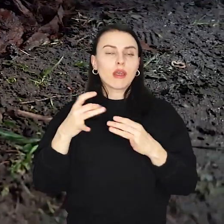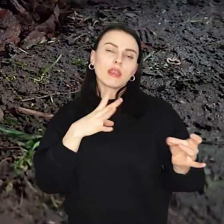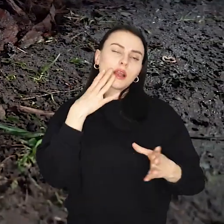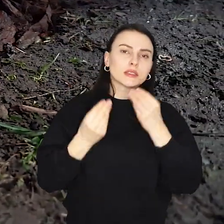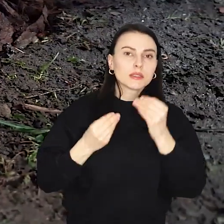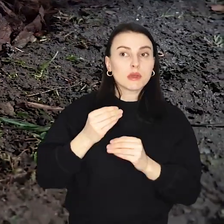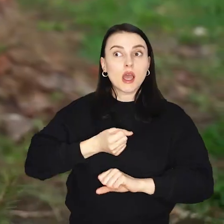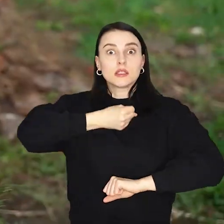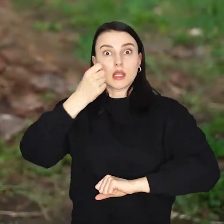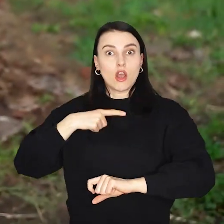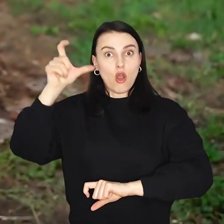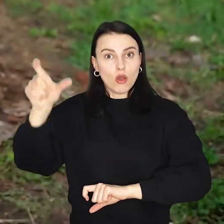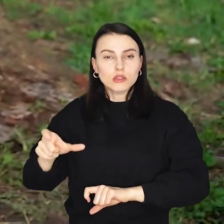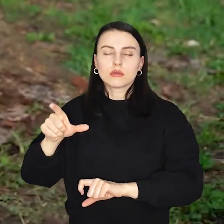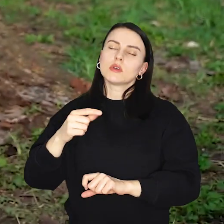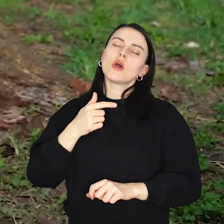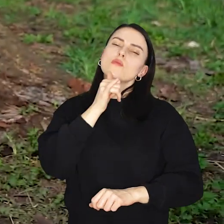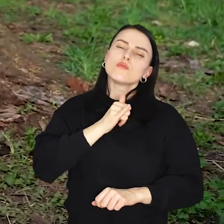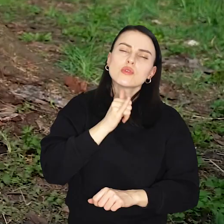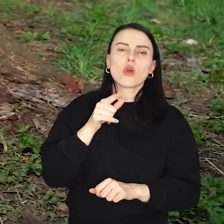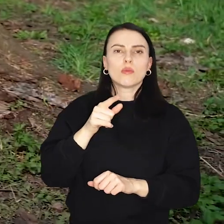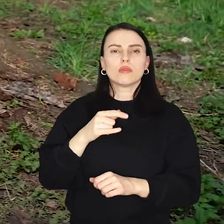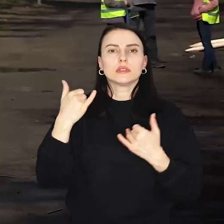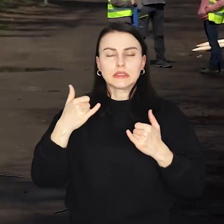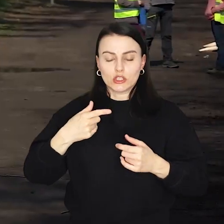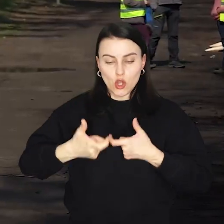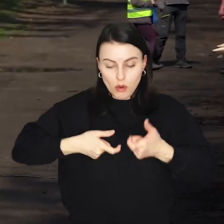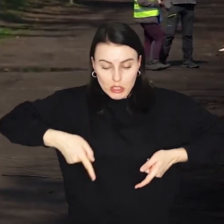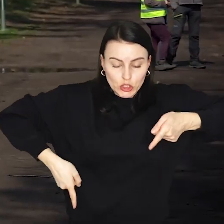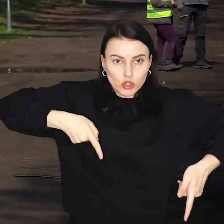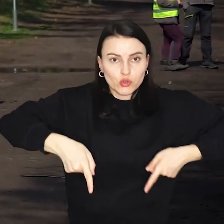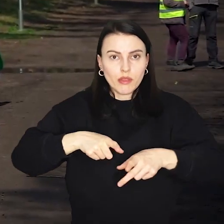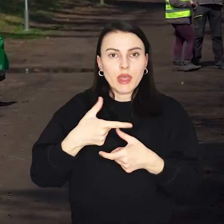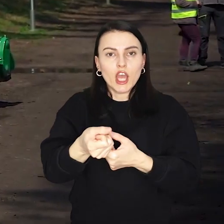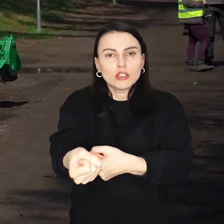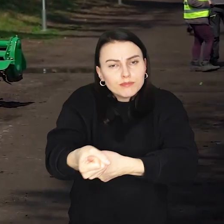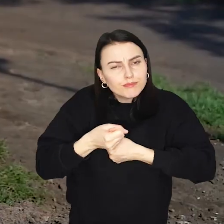Nieco starsi będą mogli spróbować swoich sił w chodzeniu na szczudłach, czy przeciąganiu liny